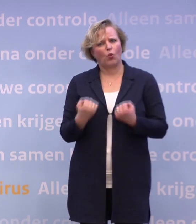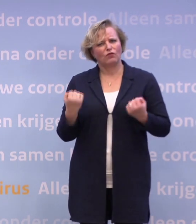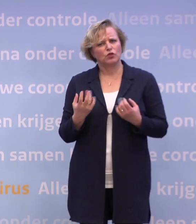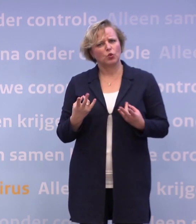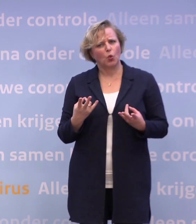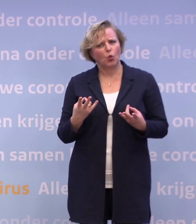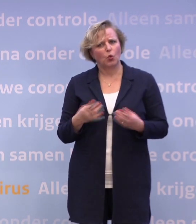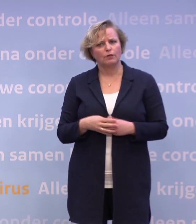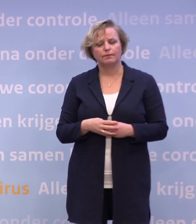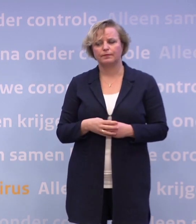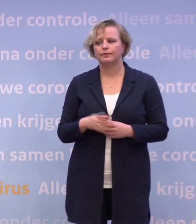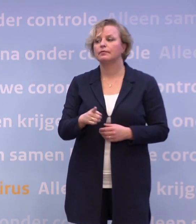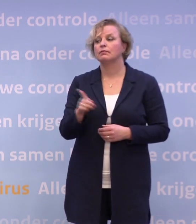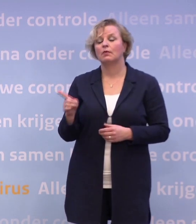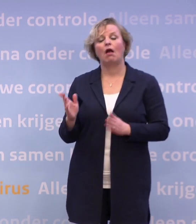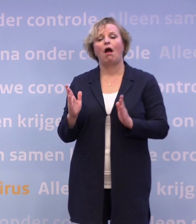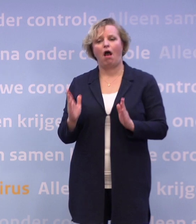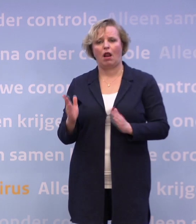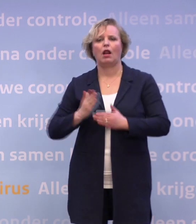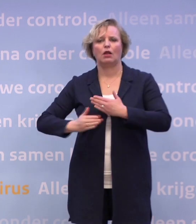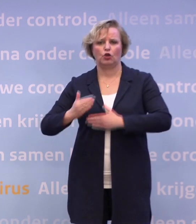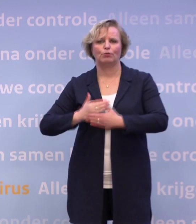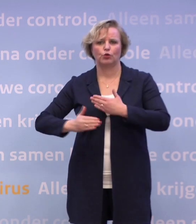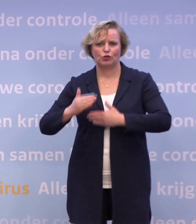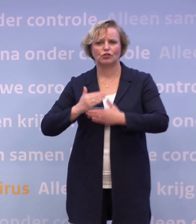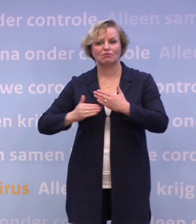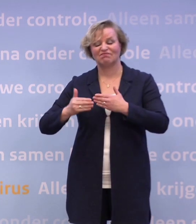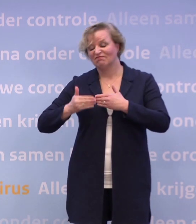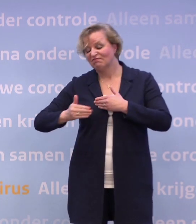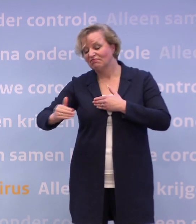Nee, daar is al het een en ander gebeurd. We gaan ook zeker kijken nog wat er extra nodig is.